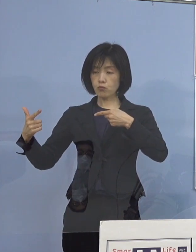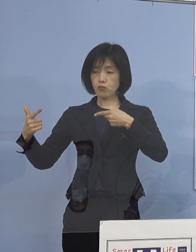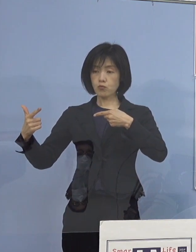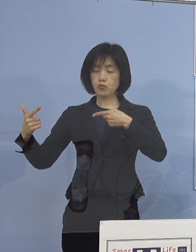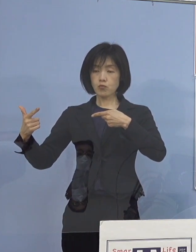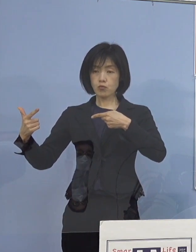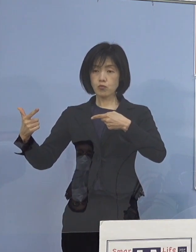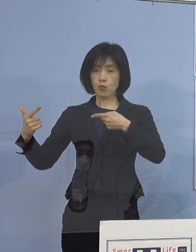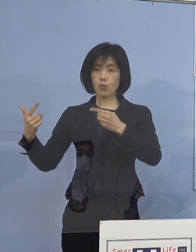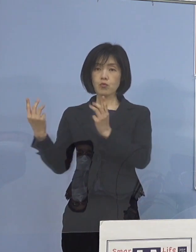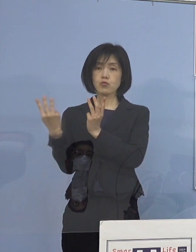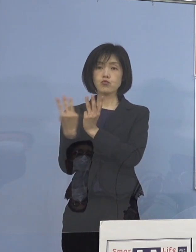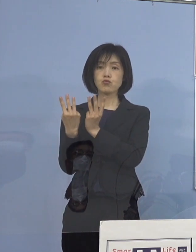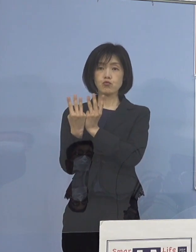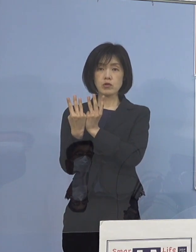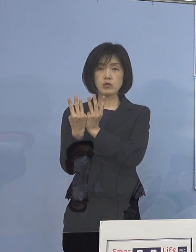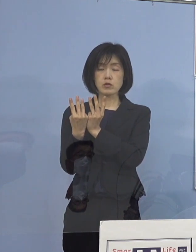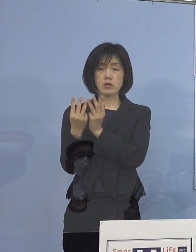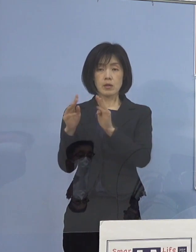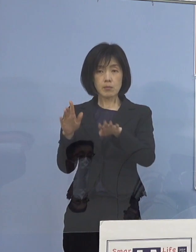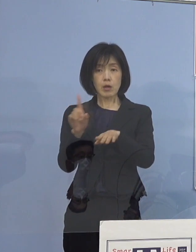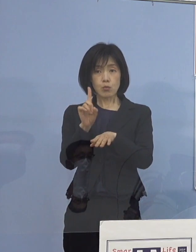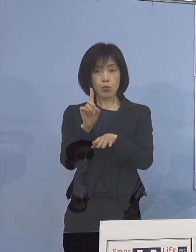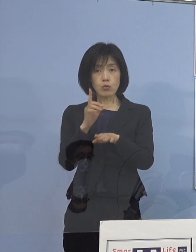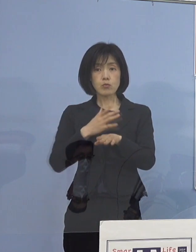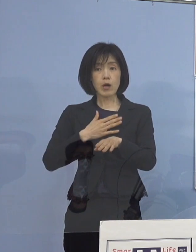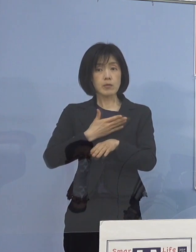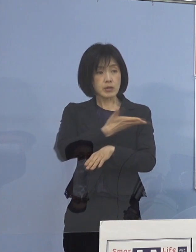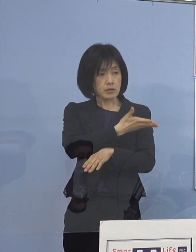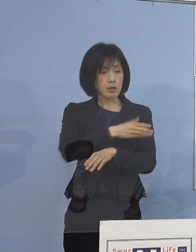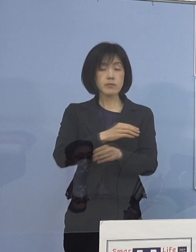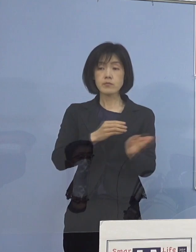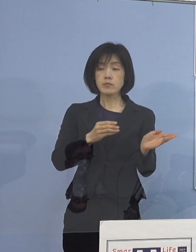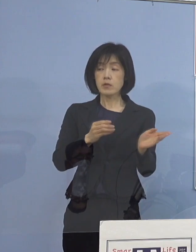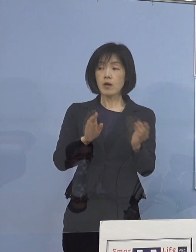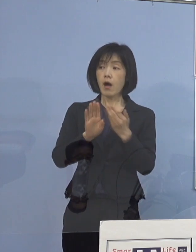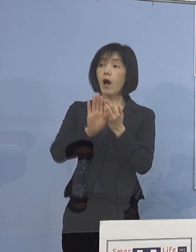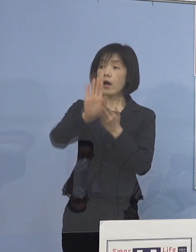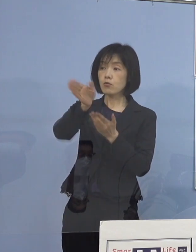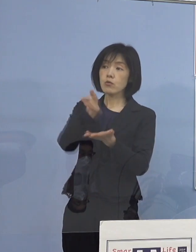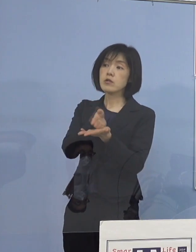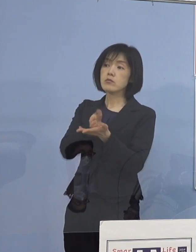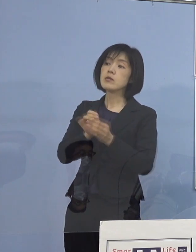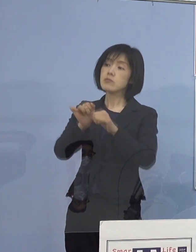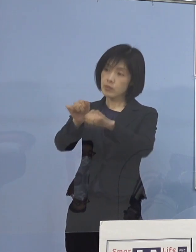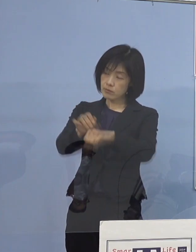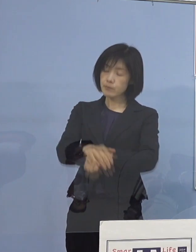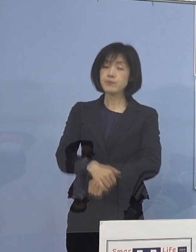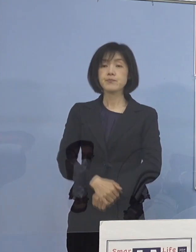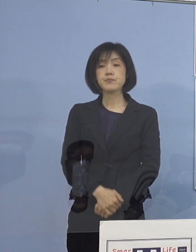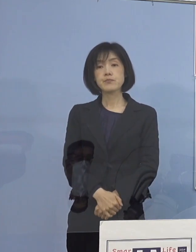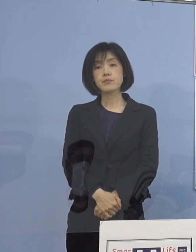もし分かれば教えて下さい （知事） それはまた後ほど （徳島新聞社） はい